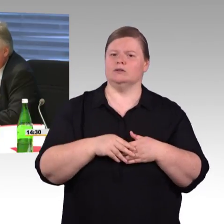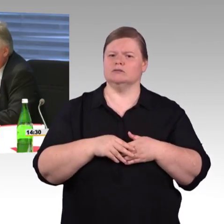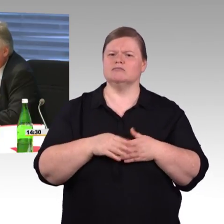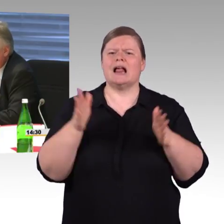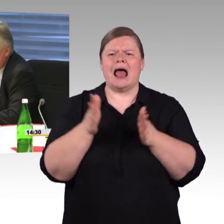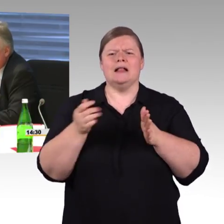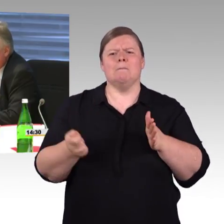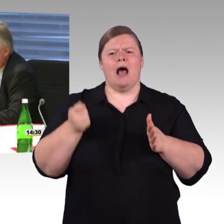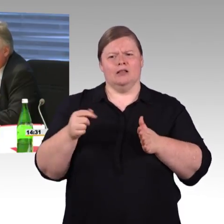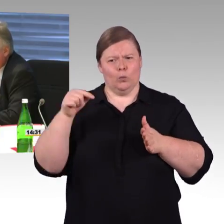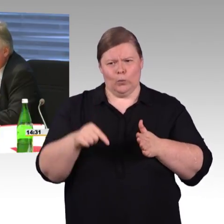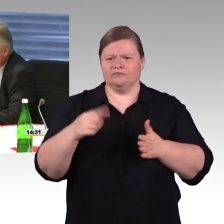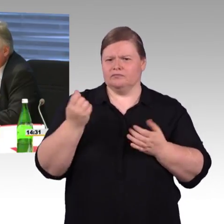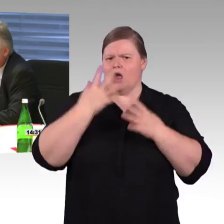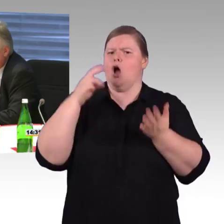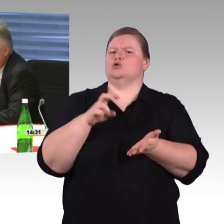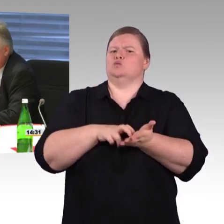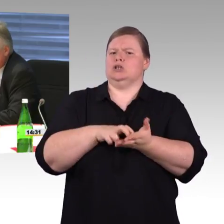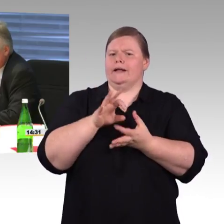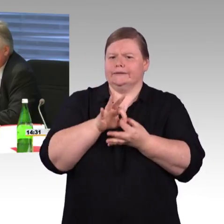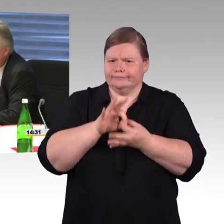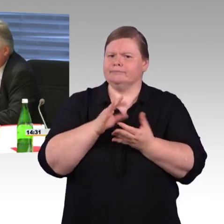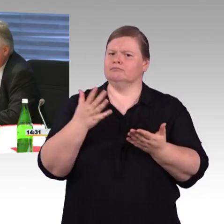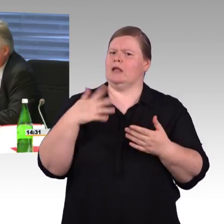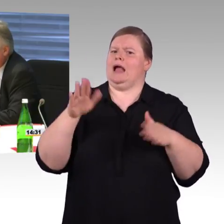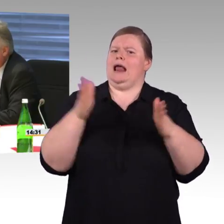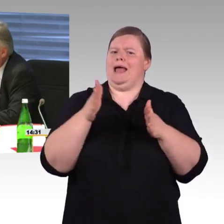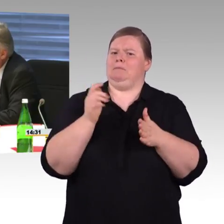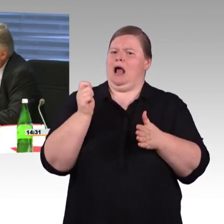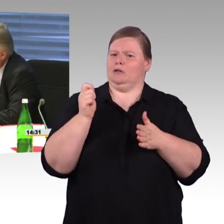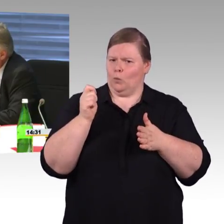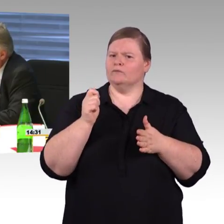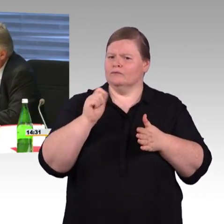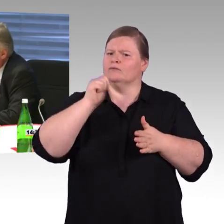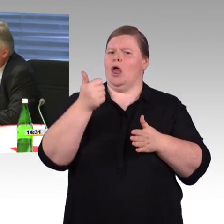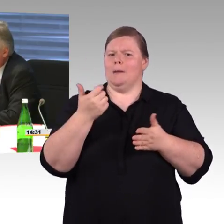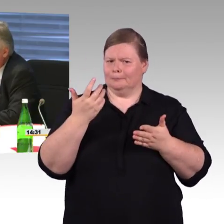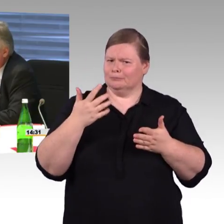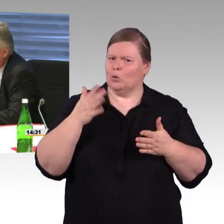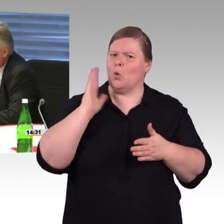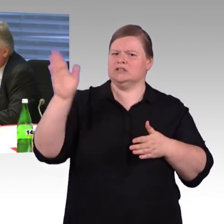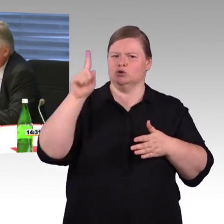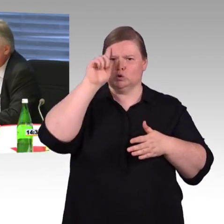auch in den Länderprogrammen erst ab 1.000, aber haben Sie da schon eine Bewertung zu unserem „Tausend Bahnhöfe“-Programm?